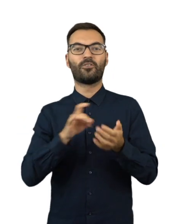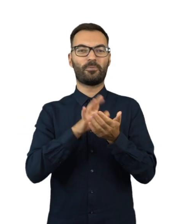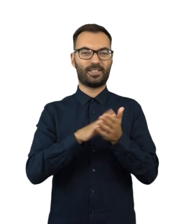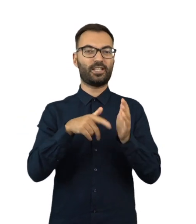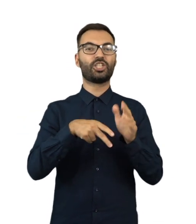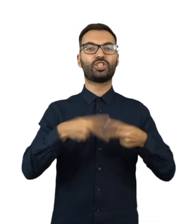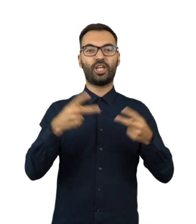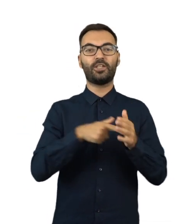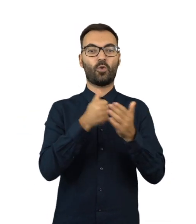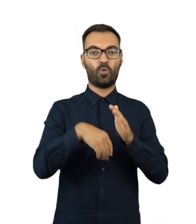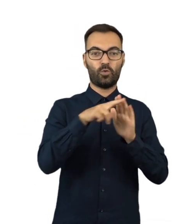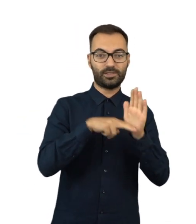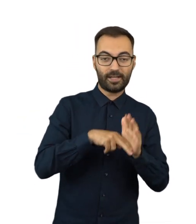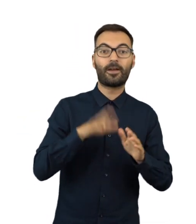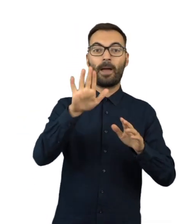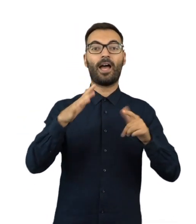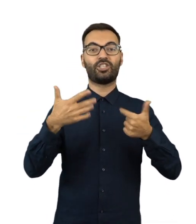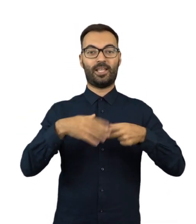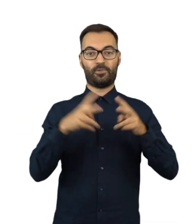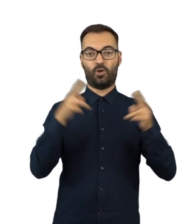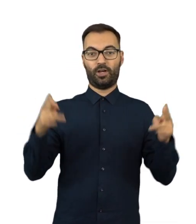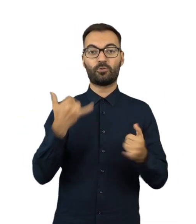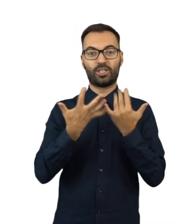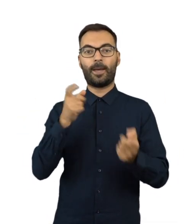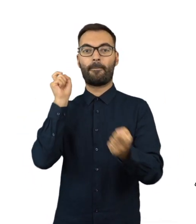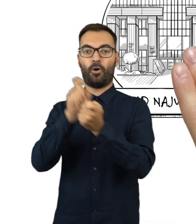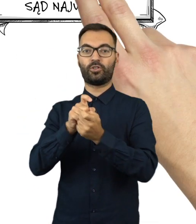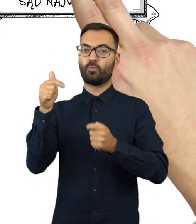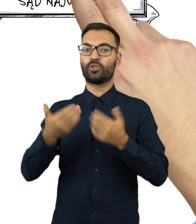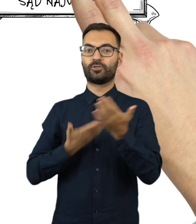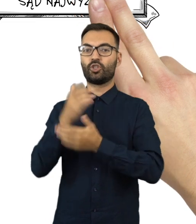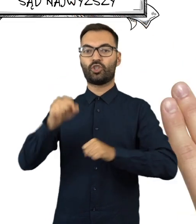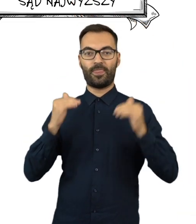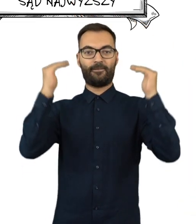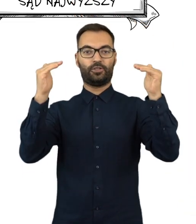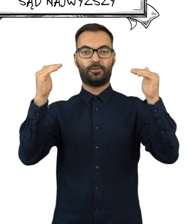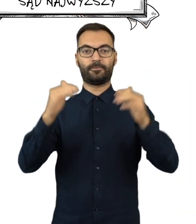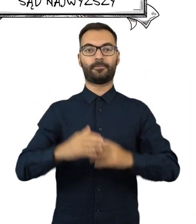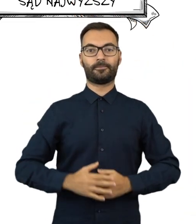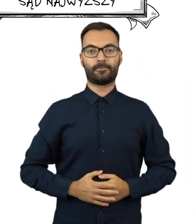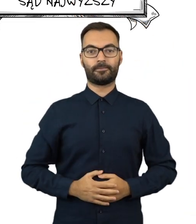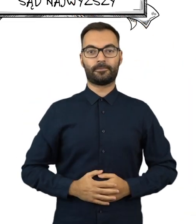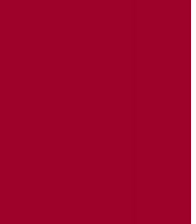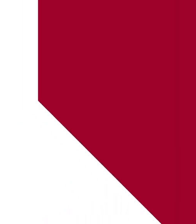oraz w wyniku referendum ogólnokrajowego, wyborca może złożyć protest do Sądu Najwyższego.